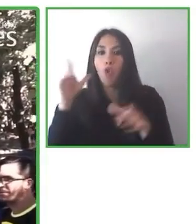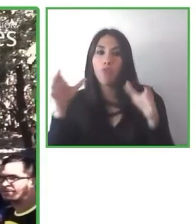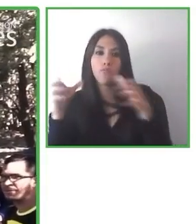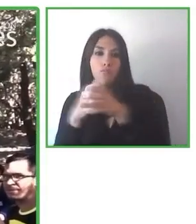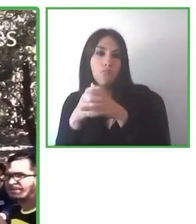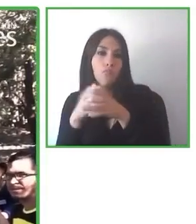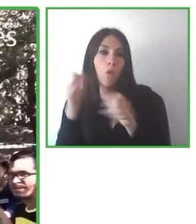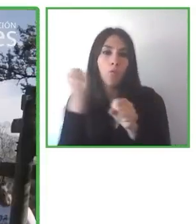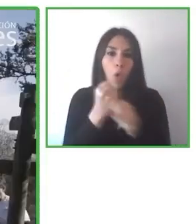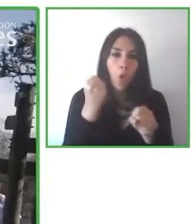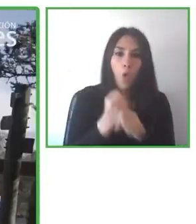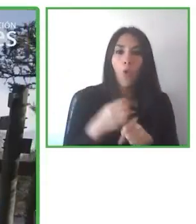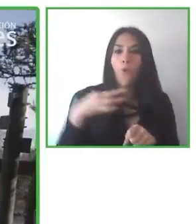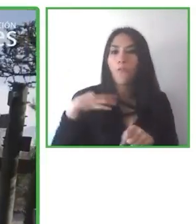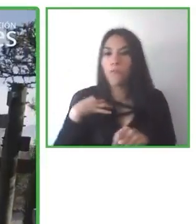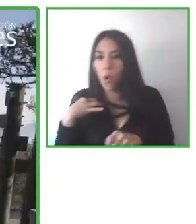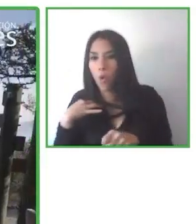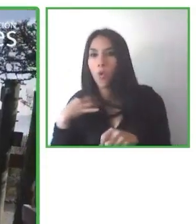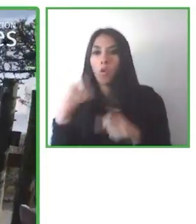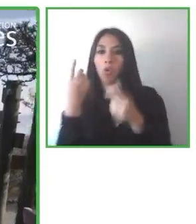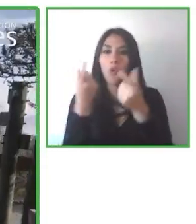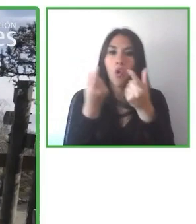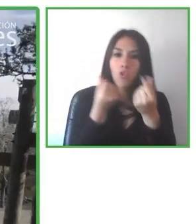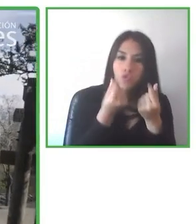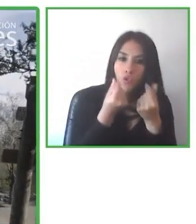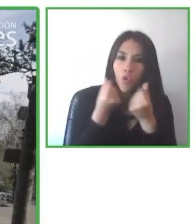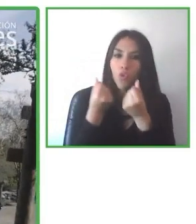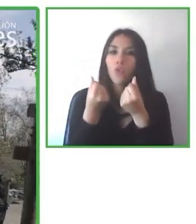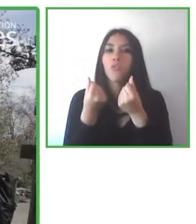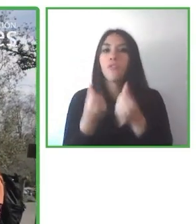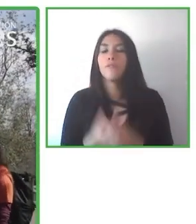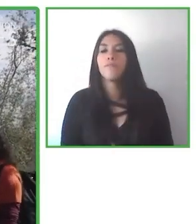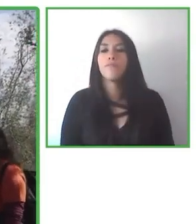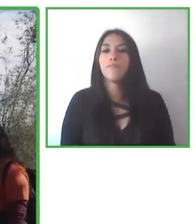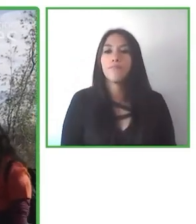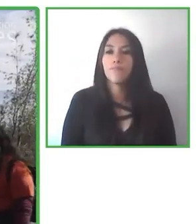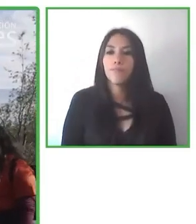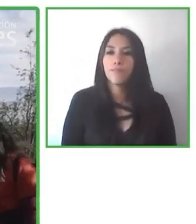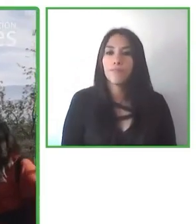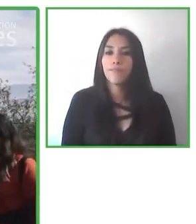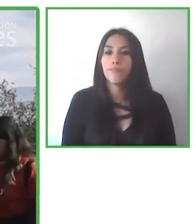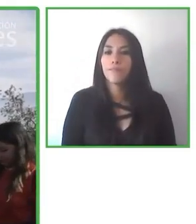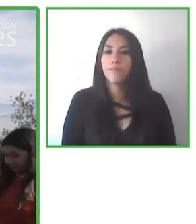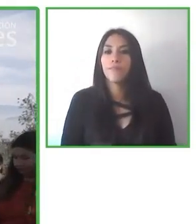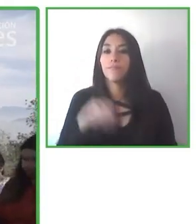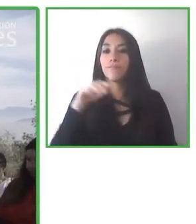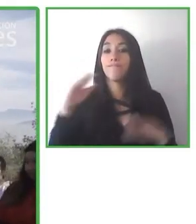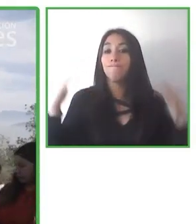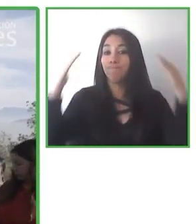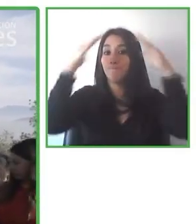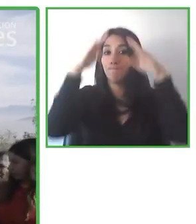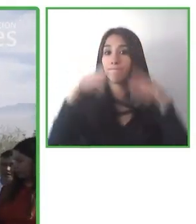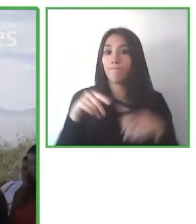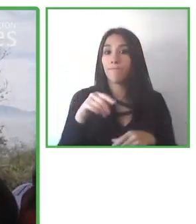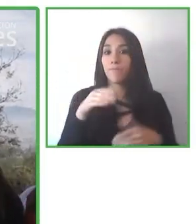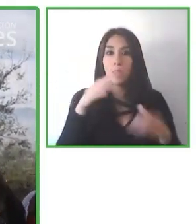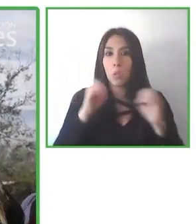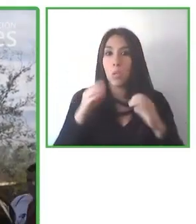Tenemos 25.000 suscriptores, más de 120 socios de diferentes países en el mundo.